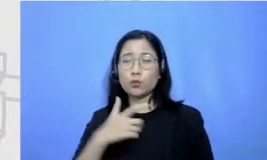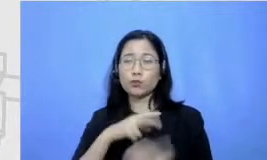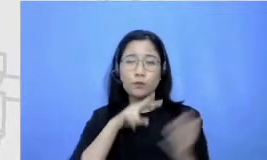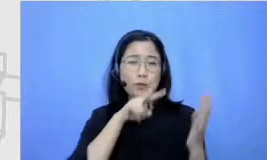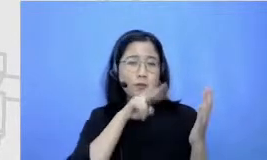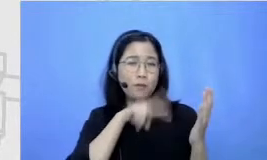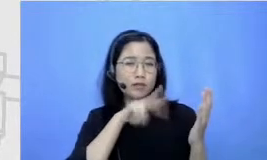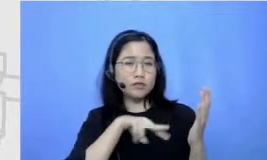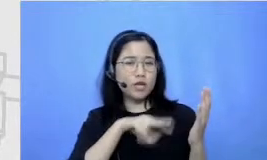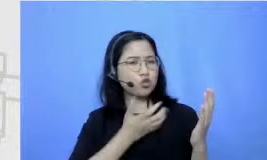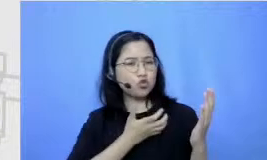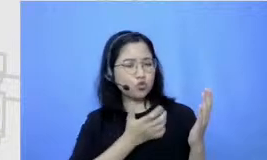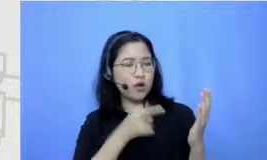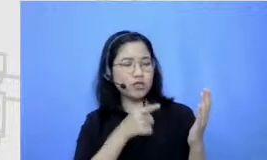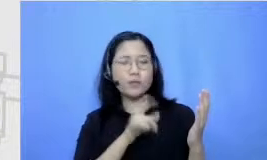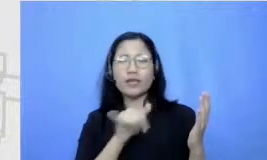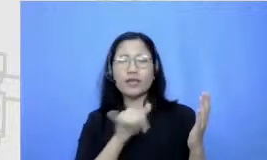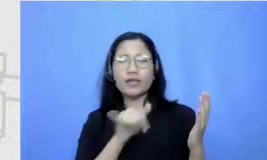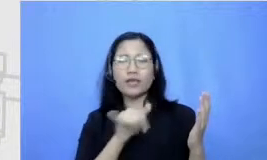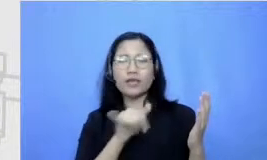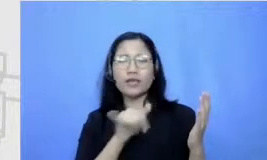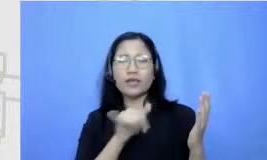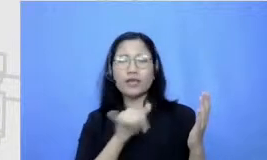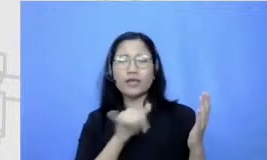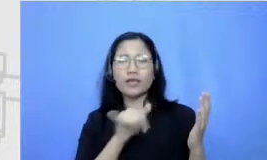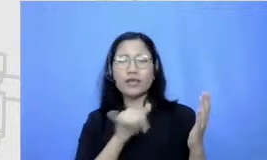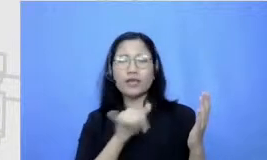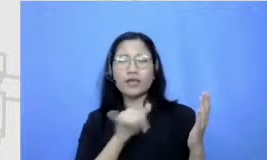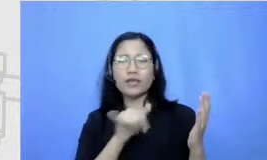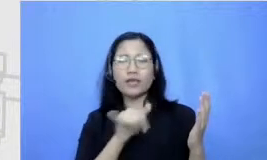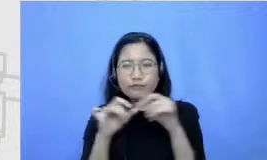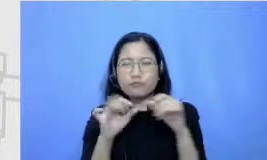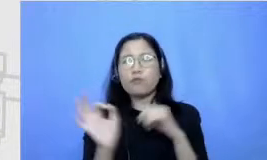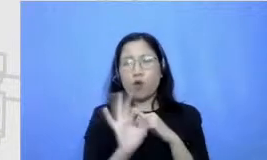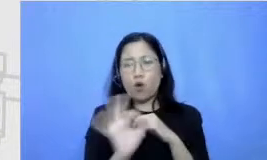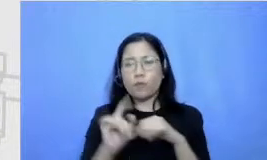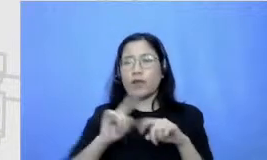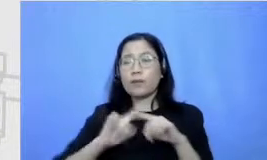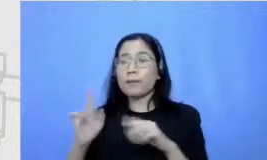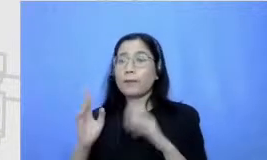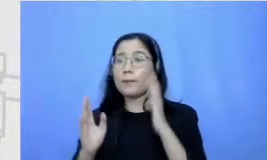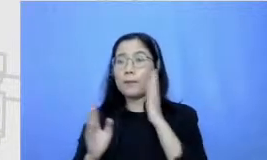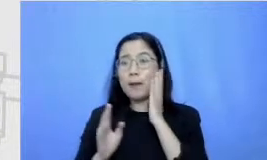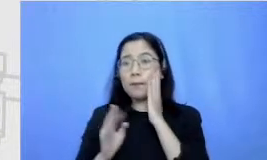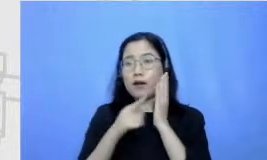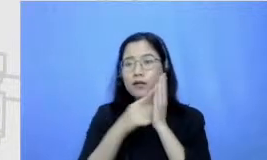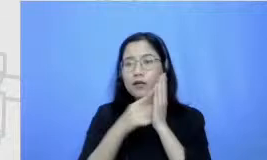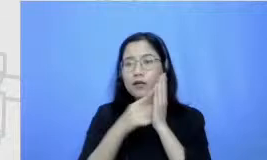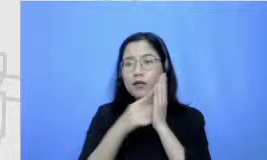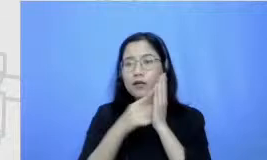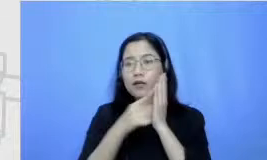bisa mengeja karena mama peduli selalu dongengin selalu bacain buku cerita jadi kebiasaan atau Kid